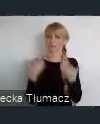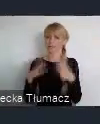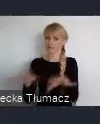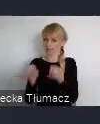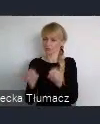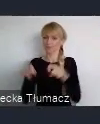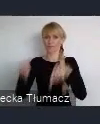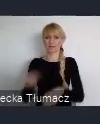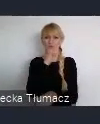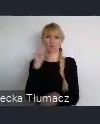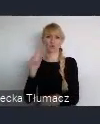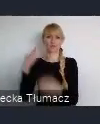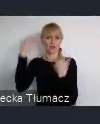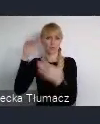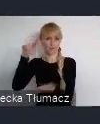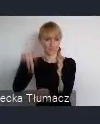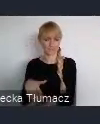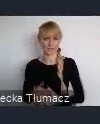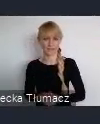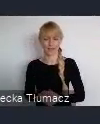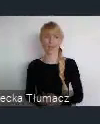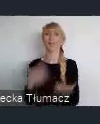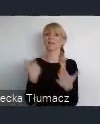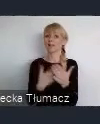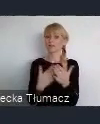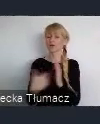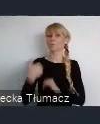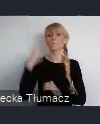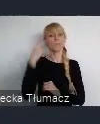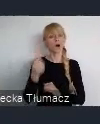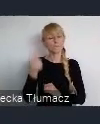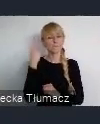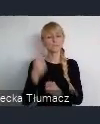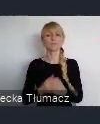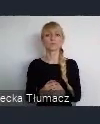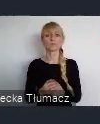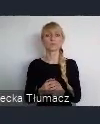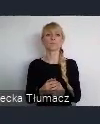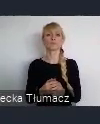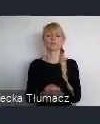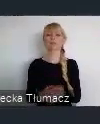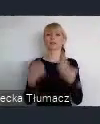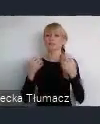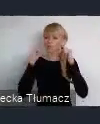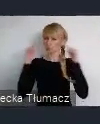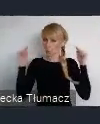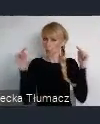I tak też się stało, że podjęto decyzje, sfokusowania się mocnego na nowoczesne technologie,